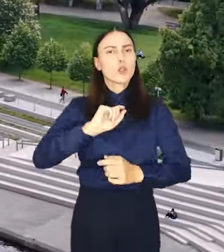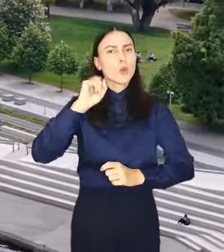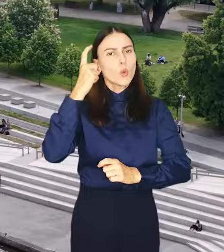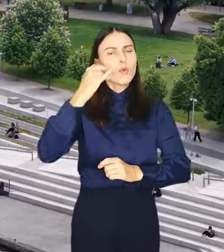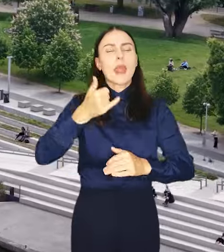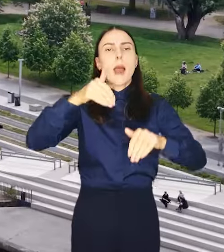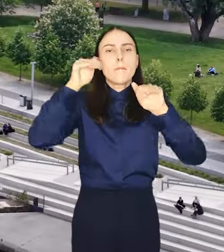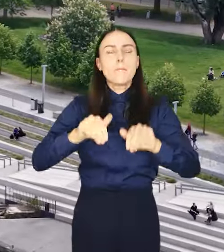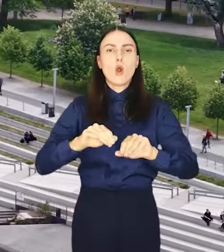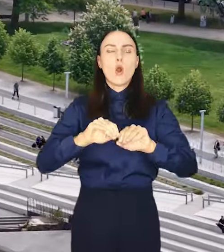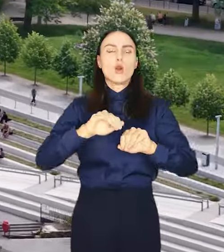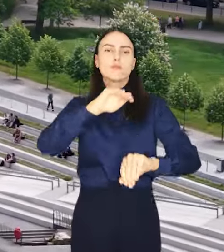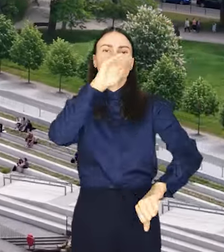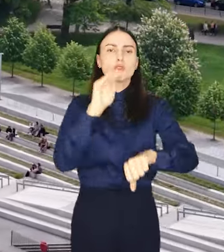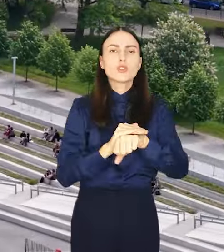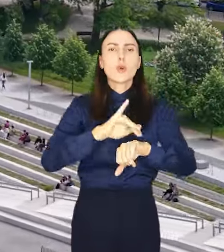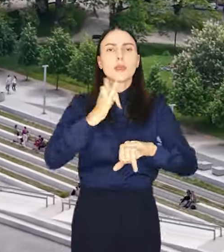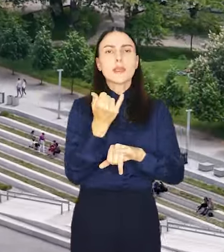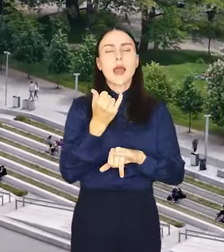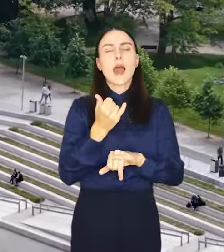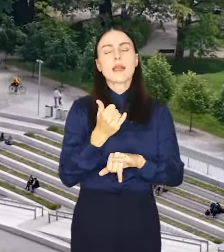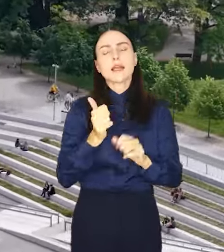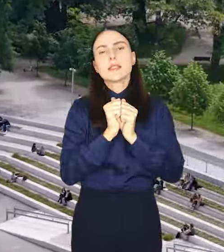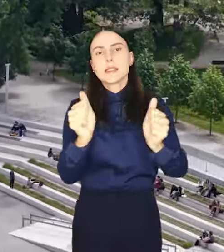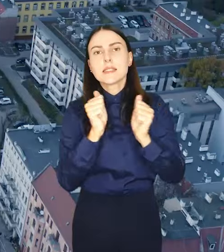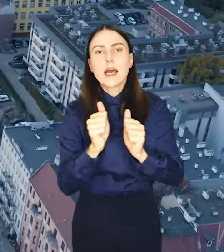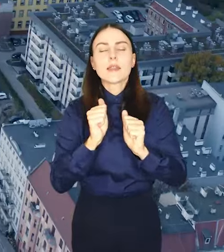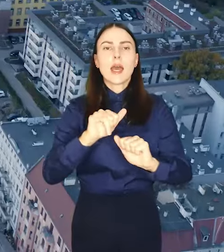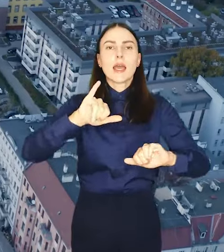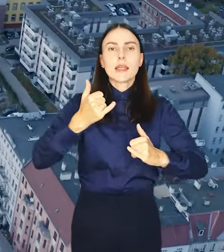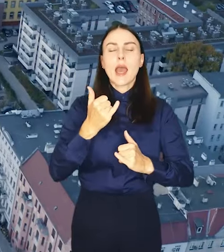do dopuszczalnych na danym terenie funkcji oraz parametrów zabudowy.